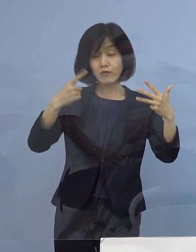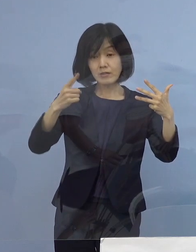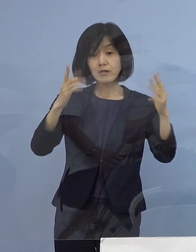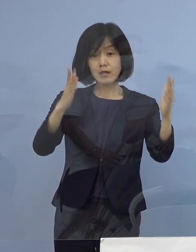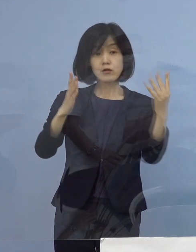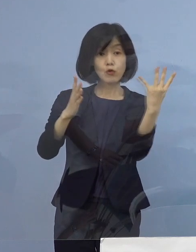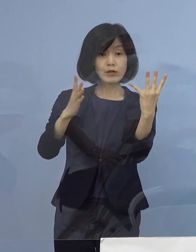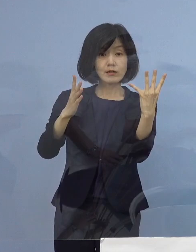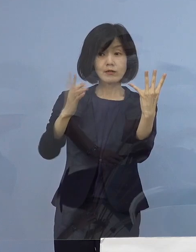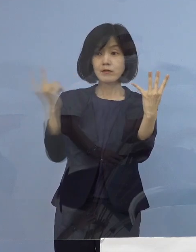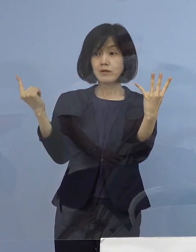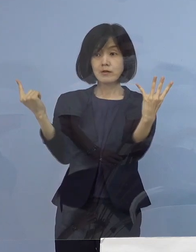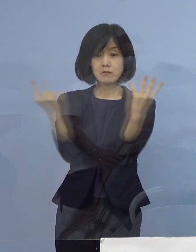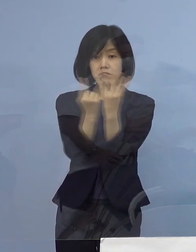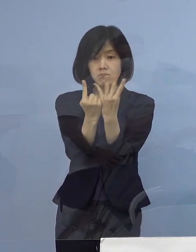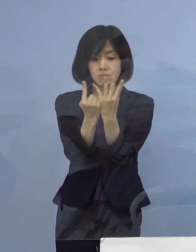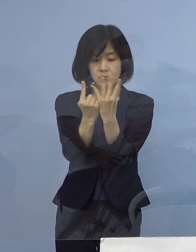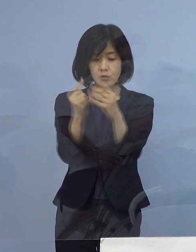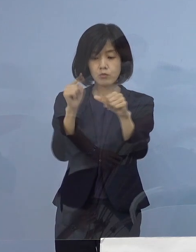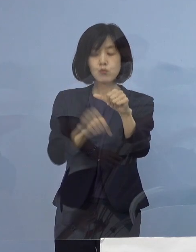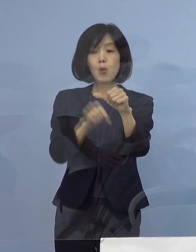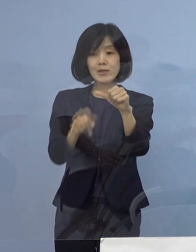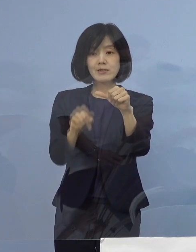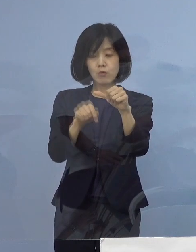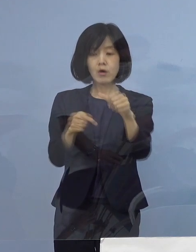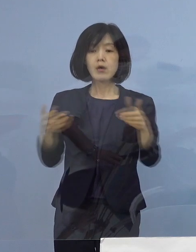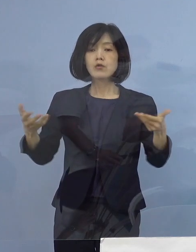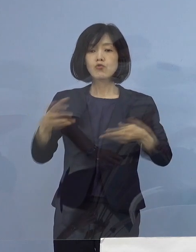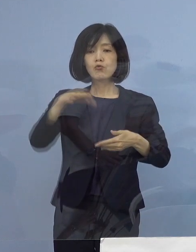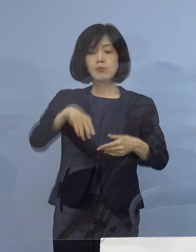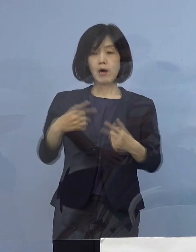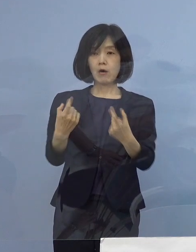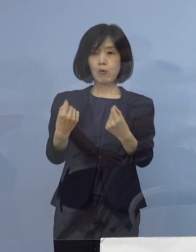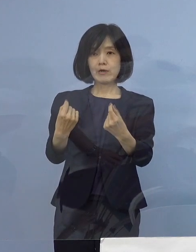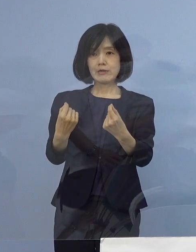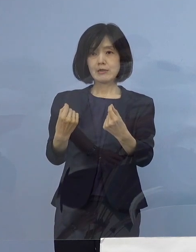計5名の感染者が 同じ職場から確認がされました